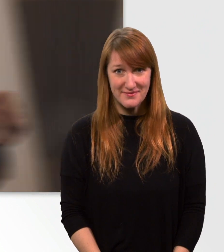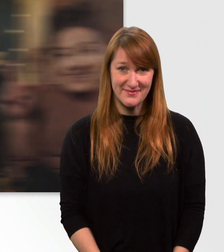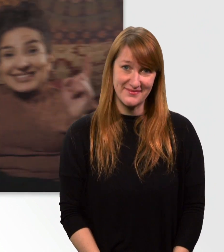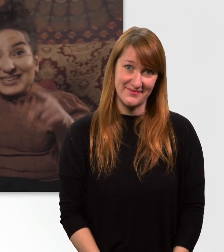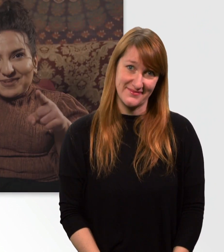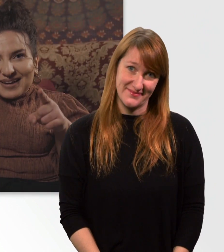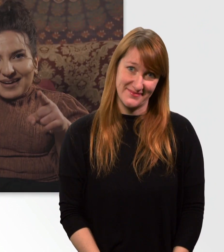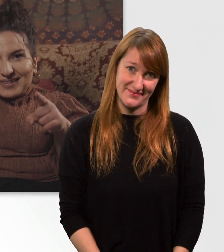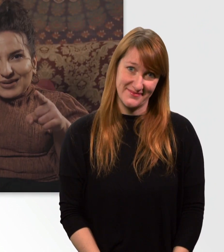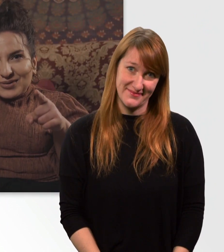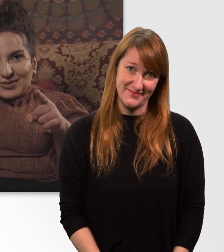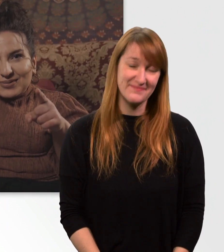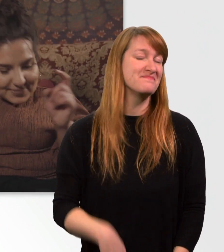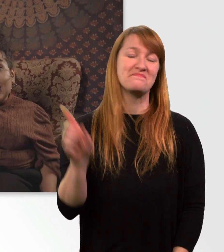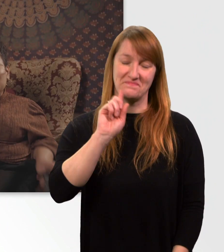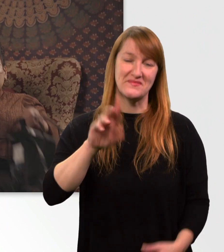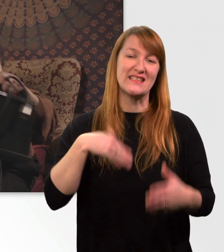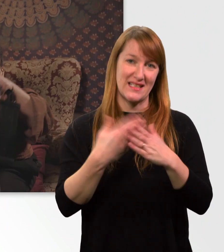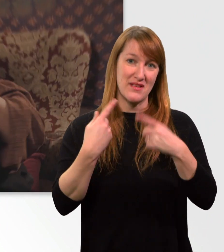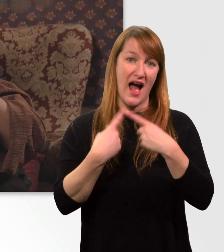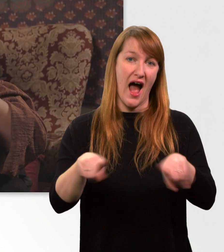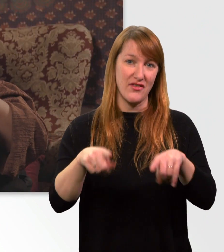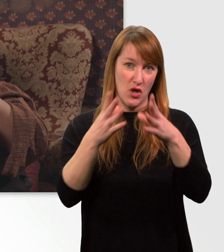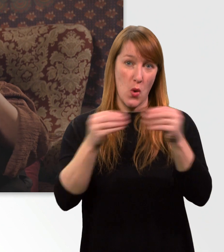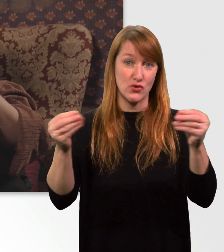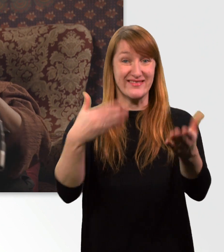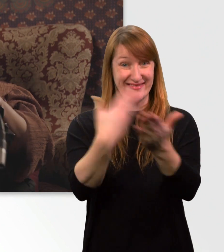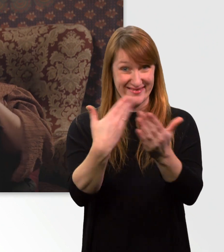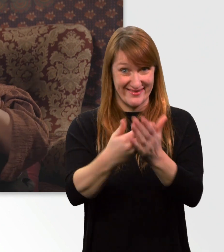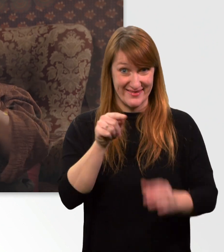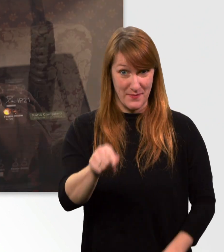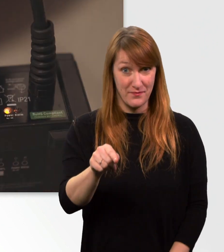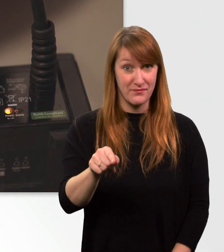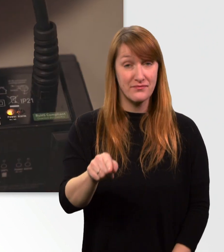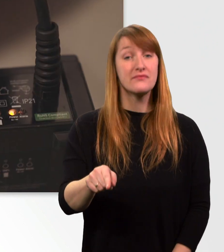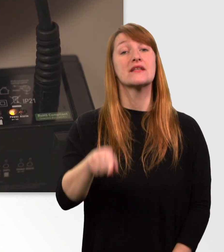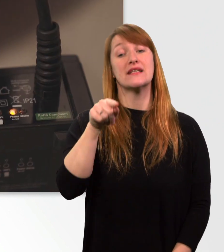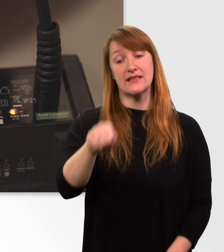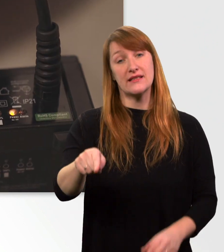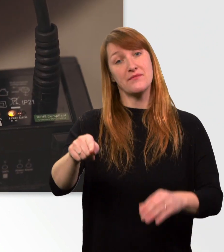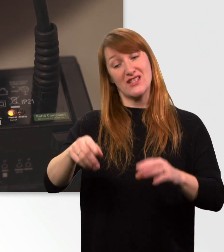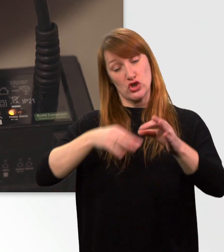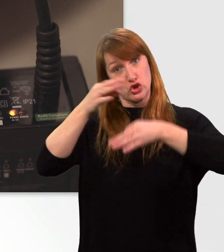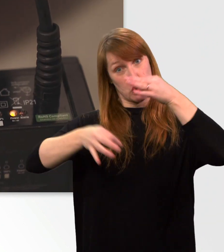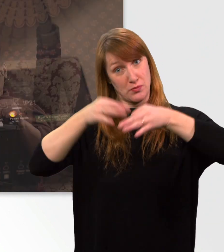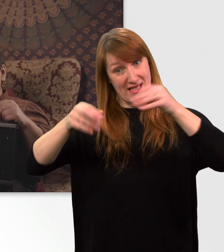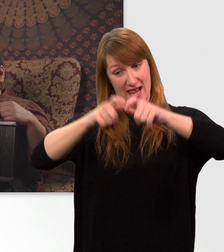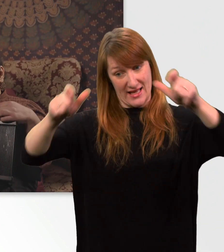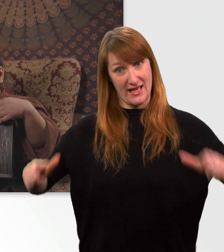Es gibt eine andere Lösung. Nämlich diese hier. Das ist ein Aufladegerät extra für den Elektrorollstuhl.